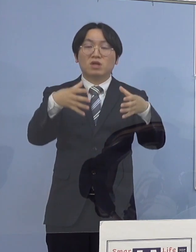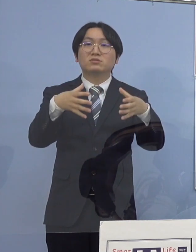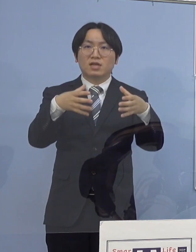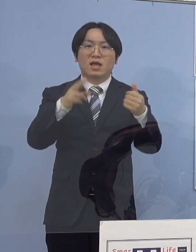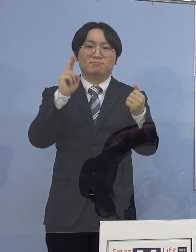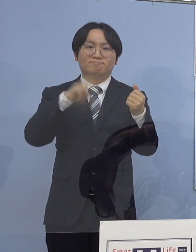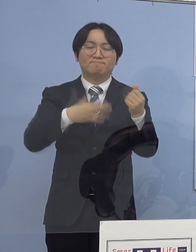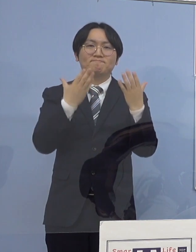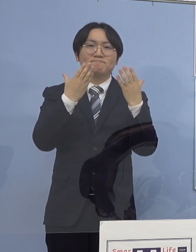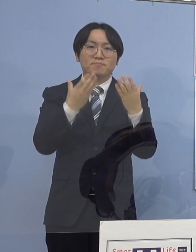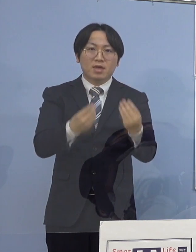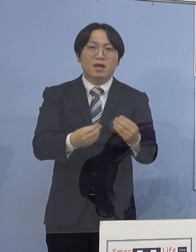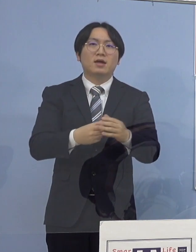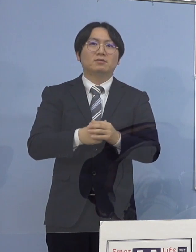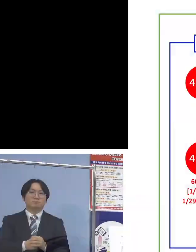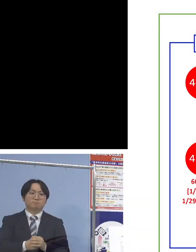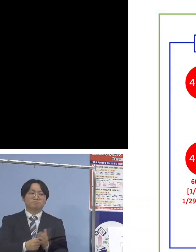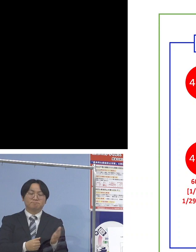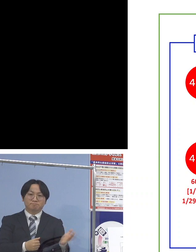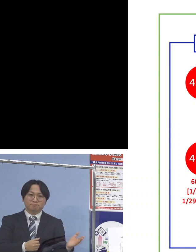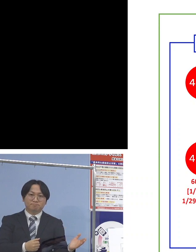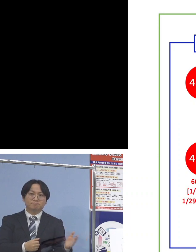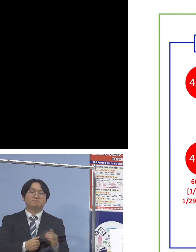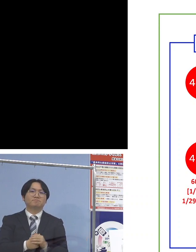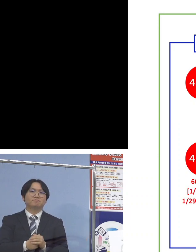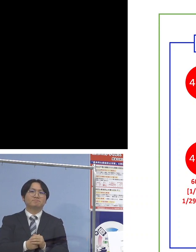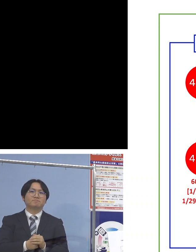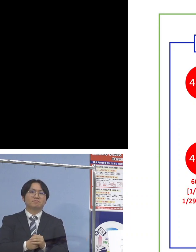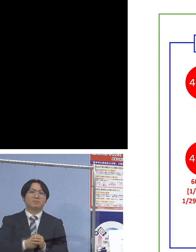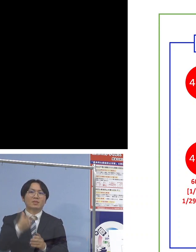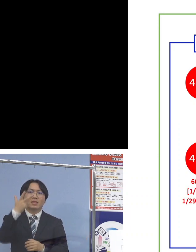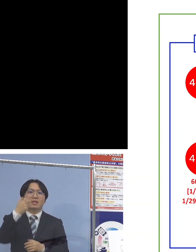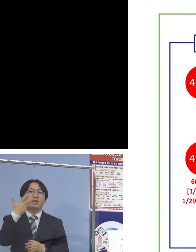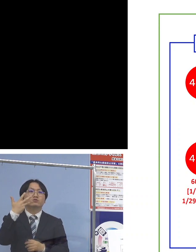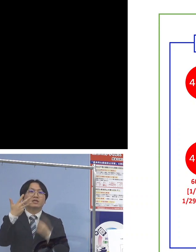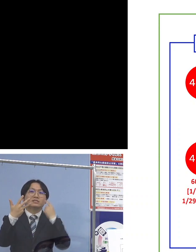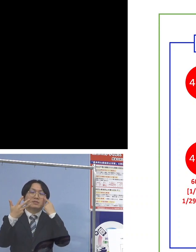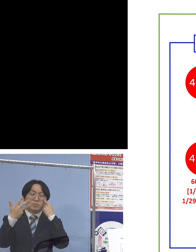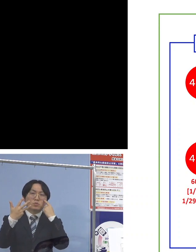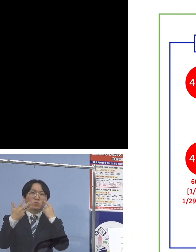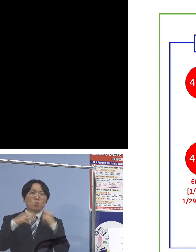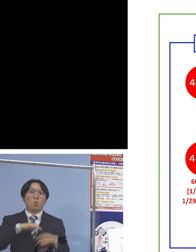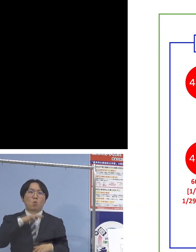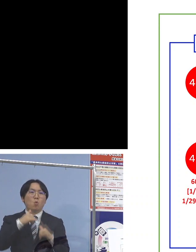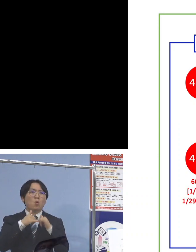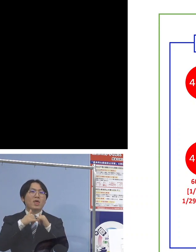ということでこちら 「78例目高齢者施設関連クラスター」